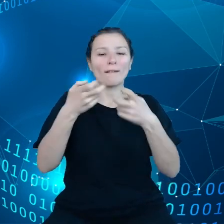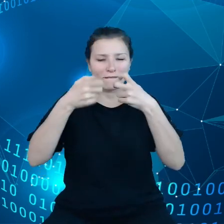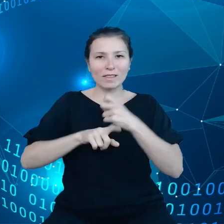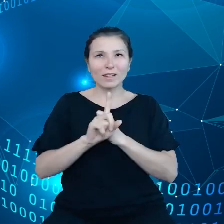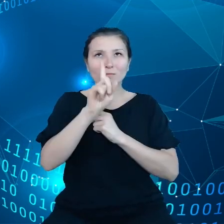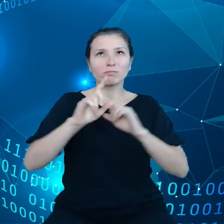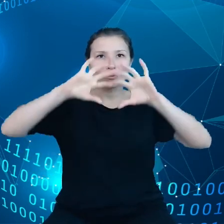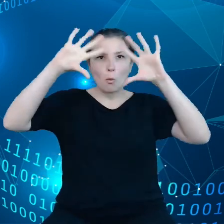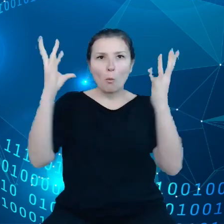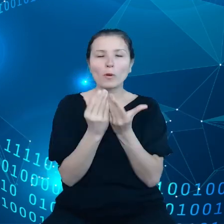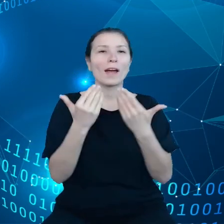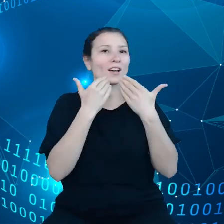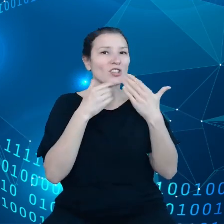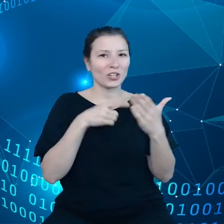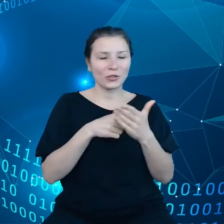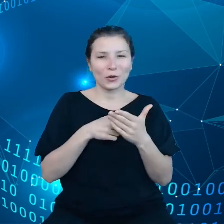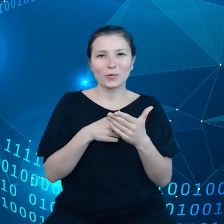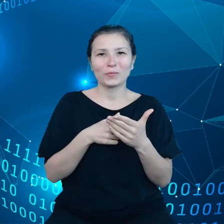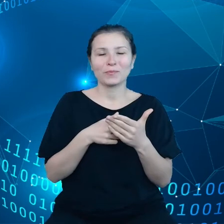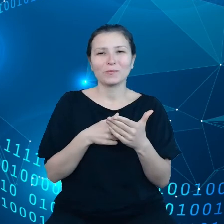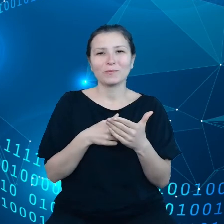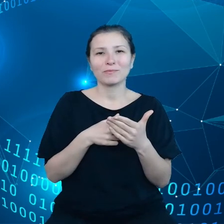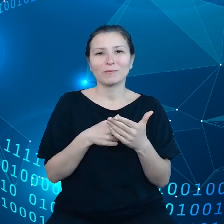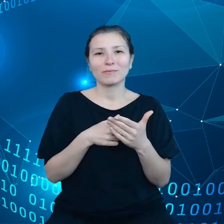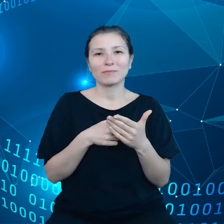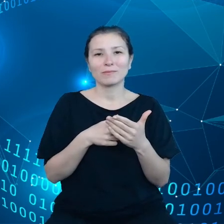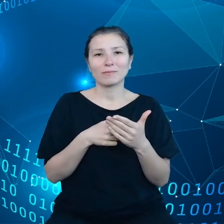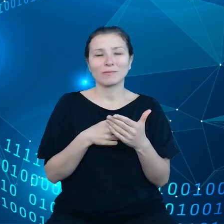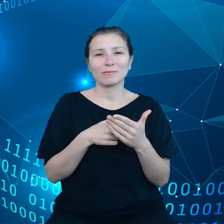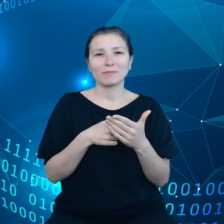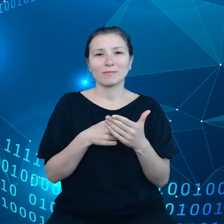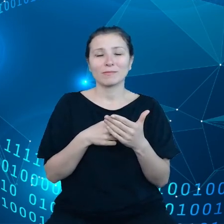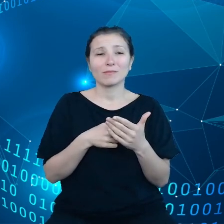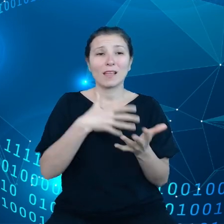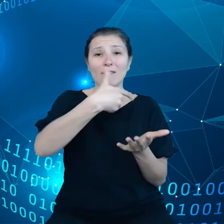mogą przyczynić się do obniżenia o połowę wydatków